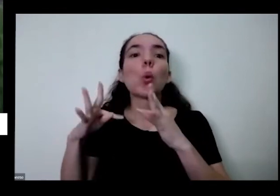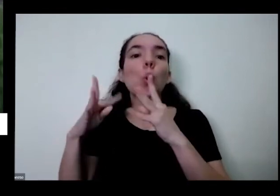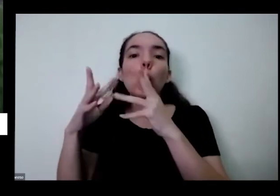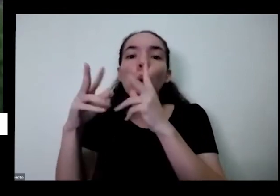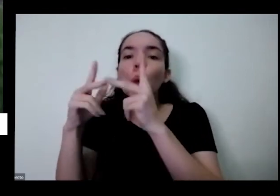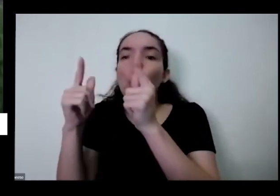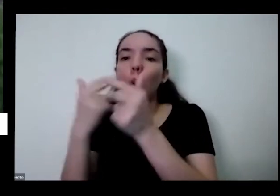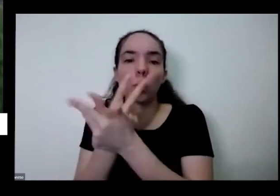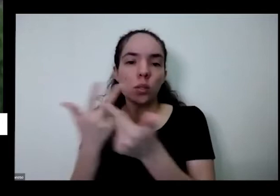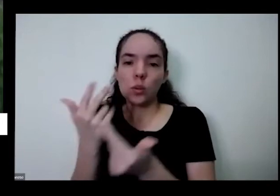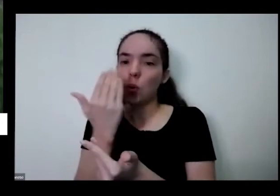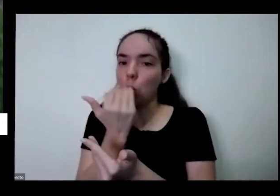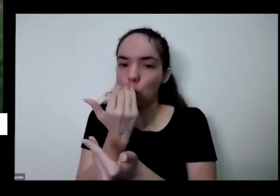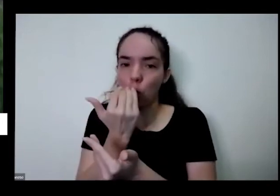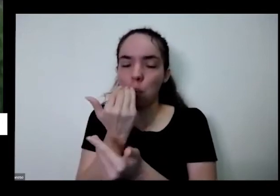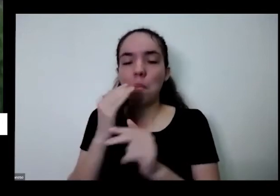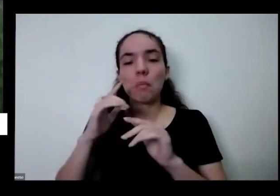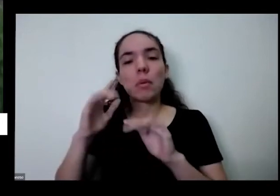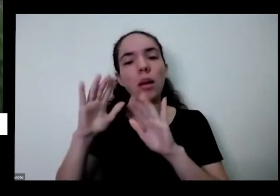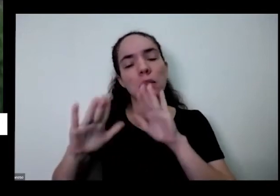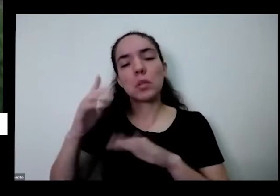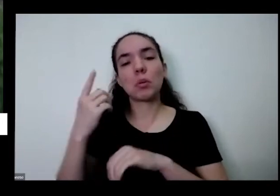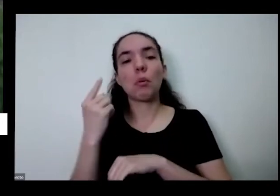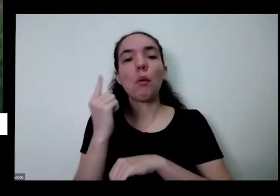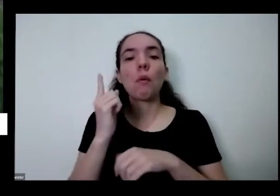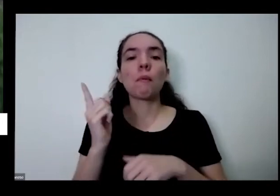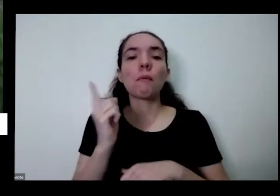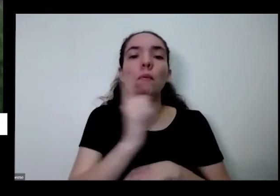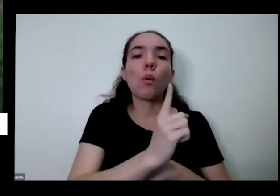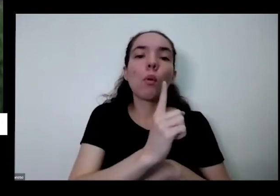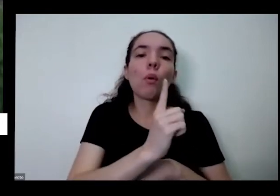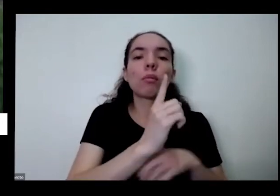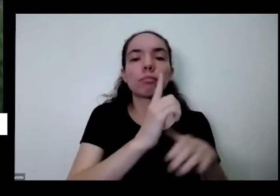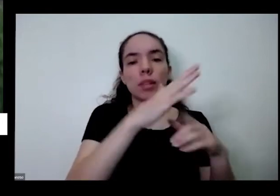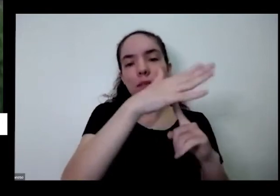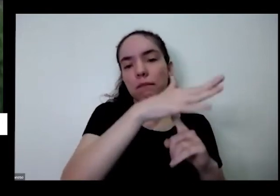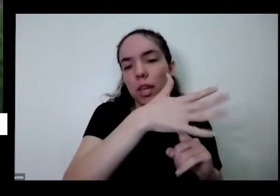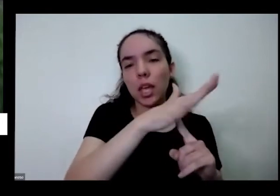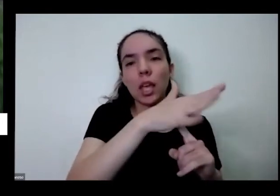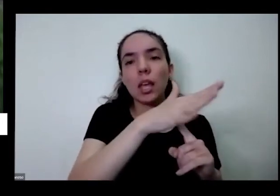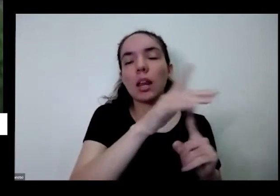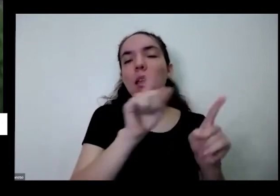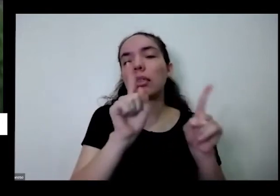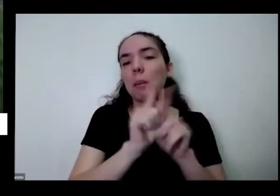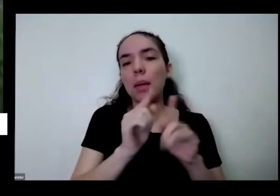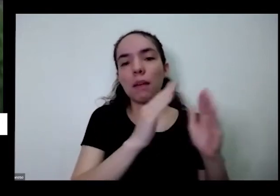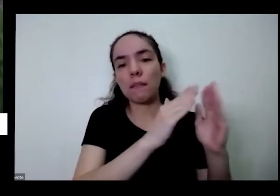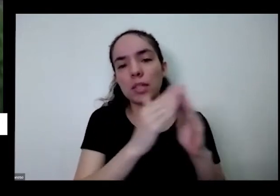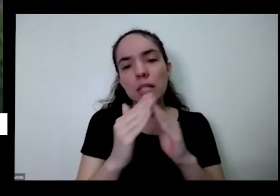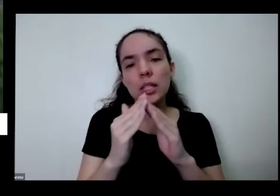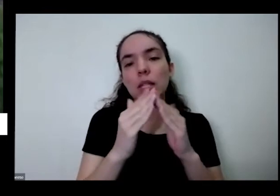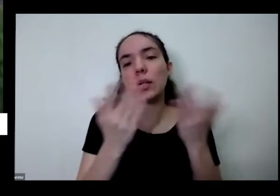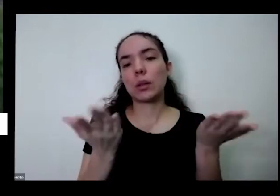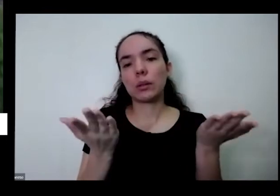vizinhos é uma coisas do ele é fácil doação para os vizinhos também é em casa nem tem o